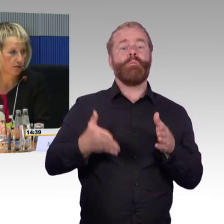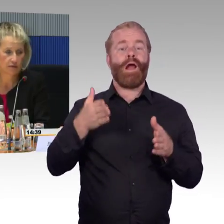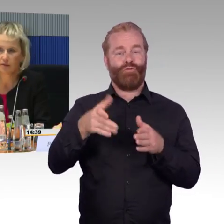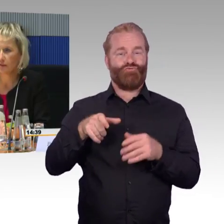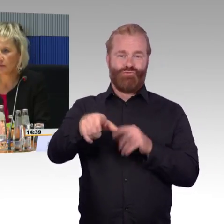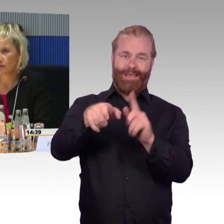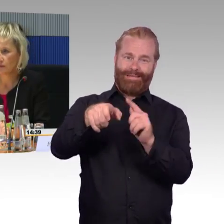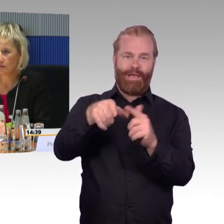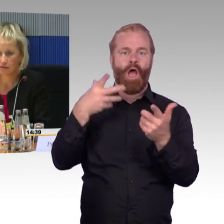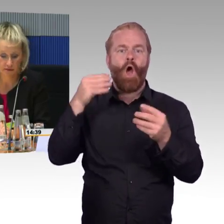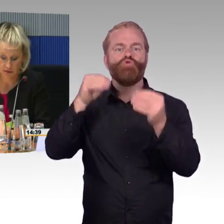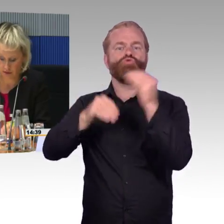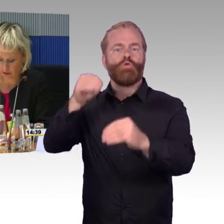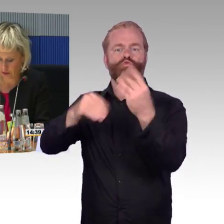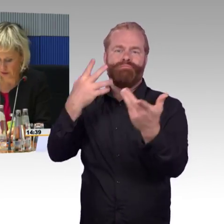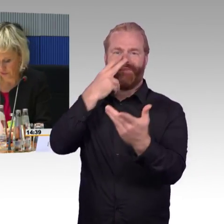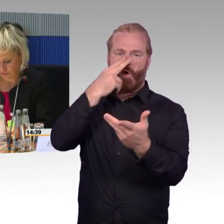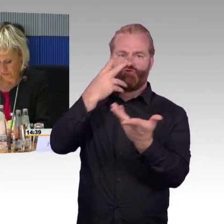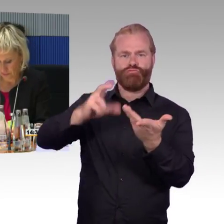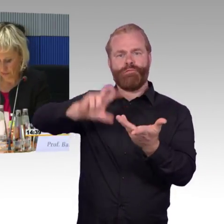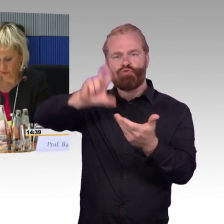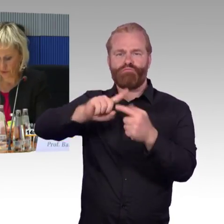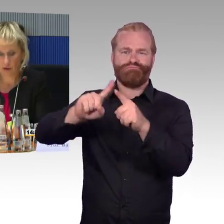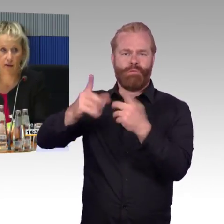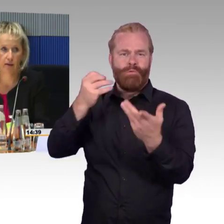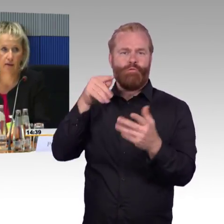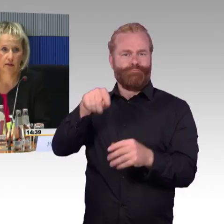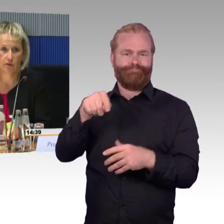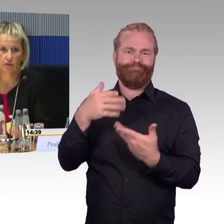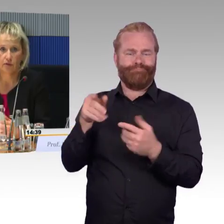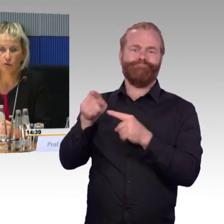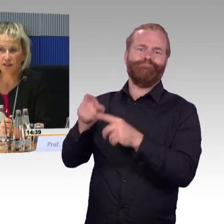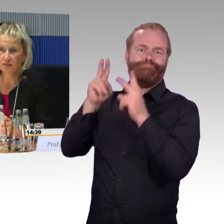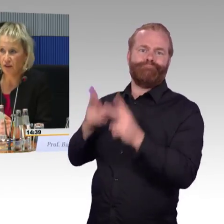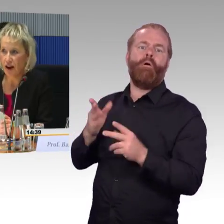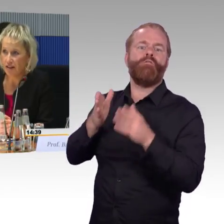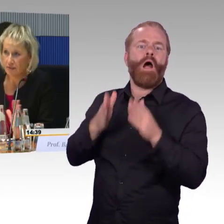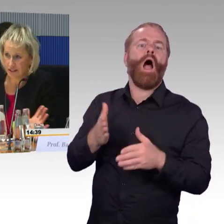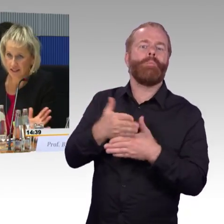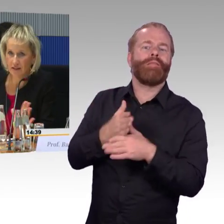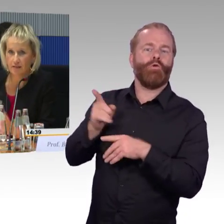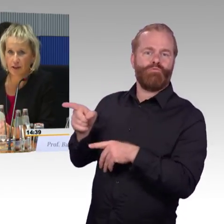setzen Sie sich gerne hier rechts und schnappen Sie sich das Mikrofon. (Rednerwechsel) Die Fragen,